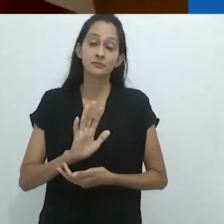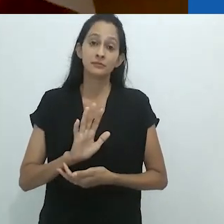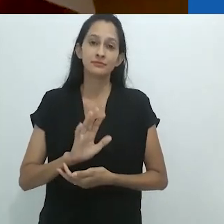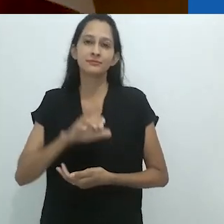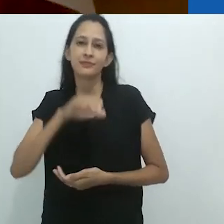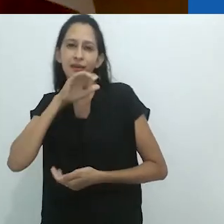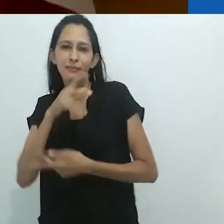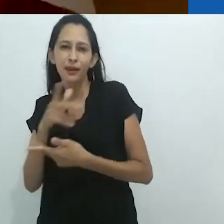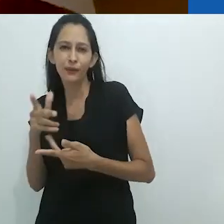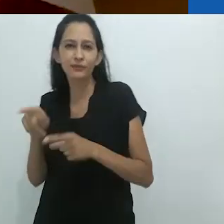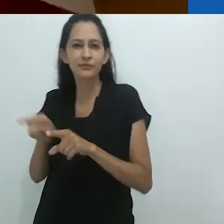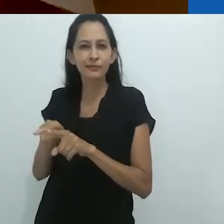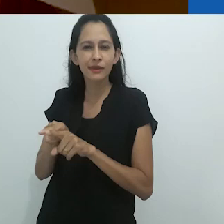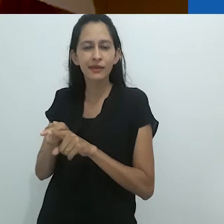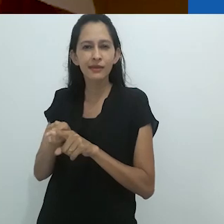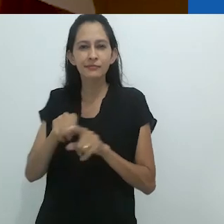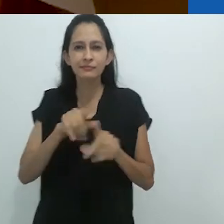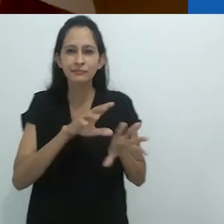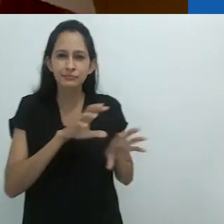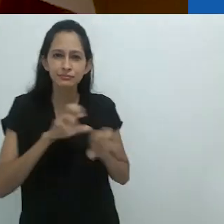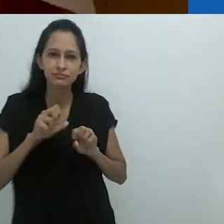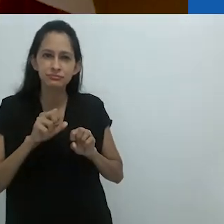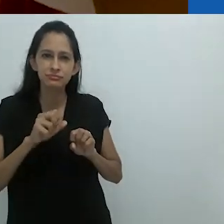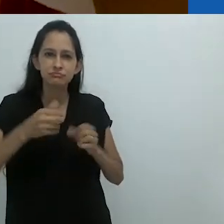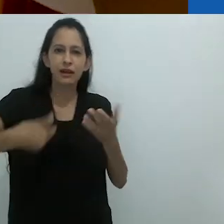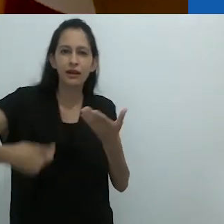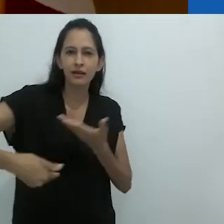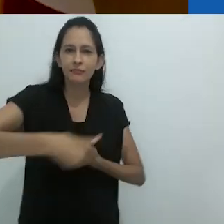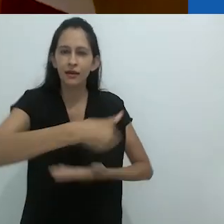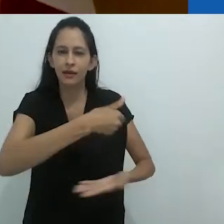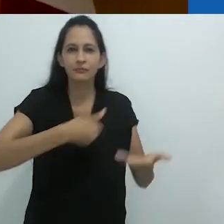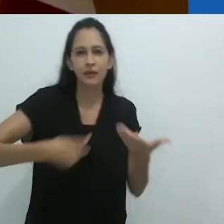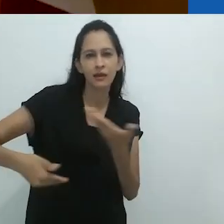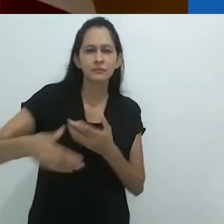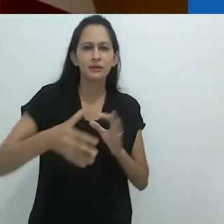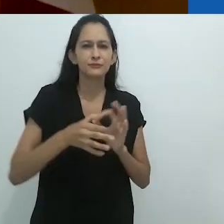não menos do que do animal no humano.